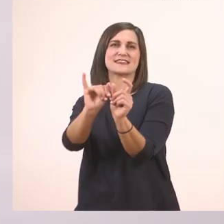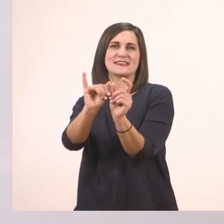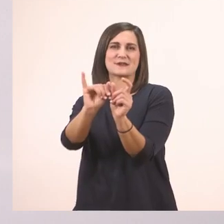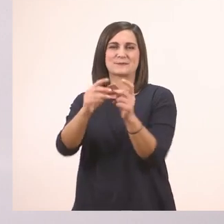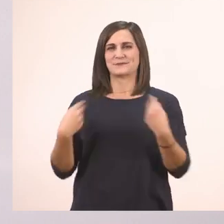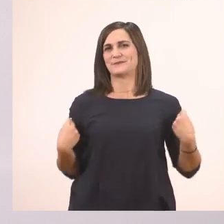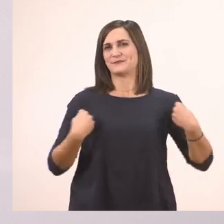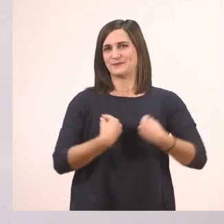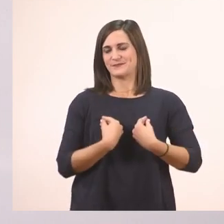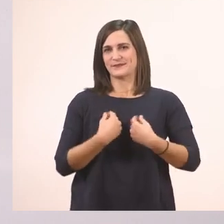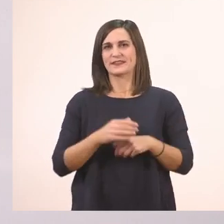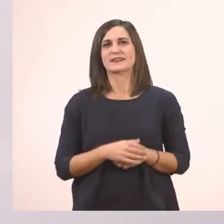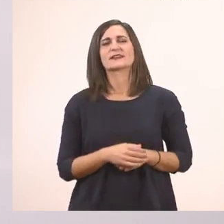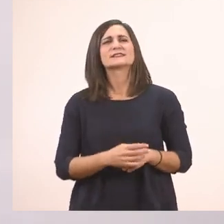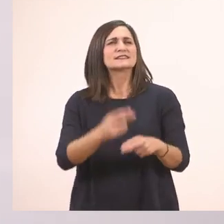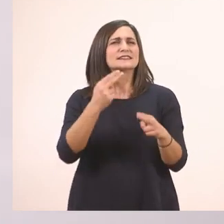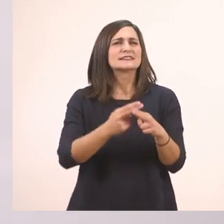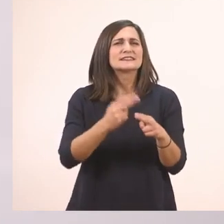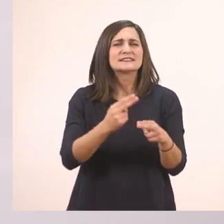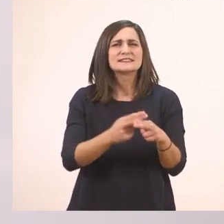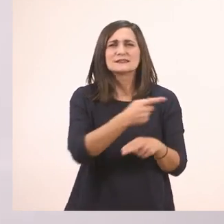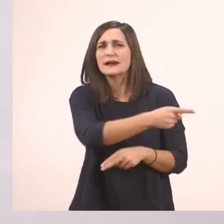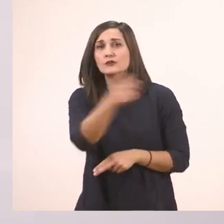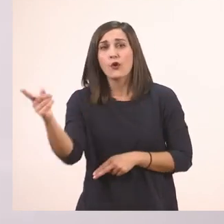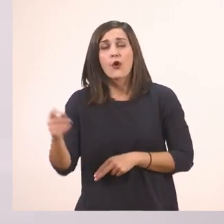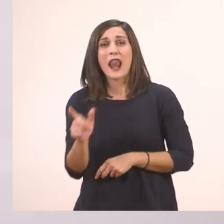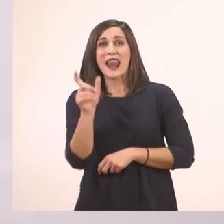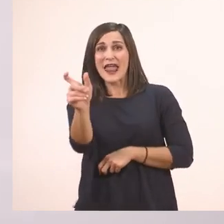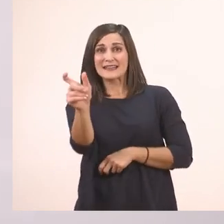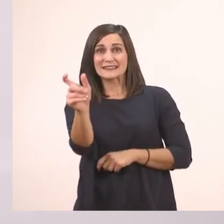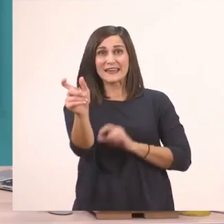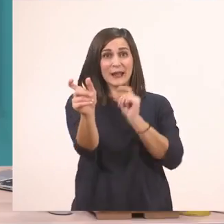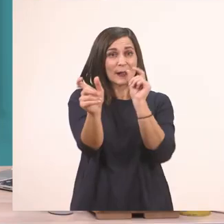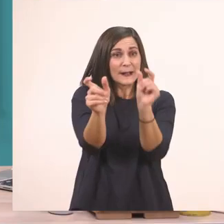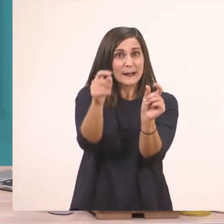Αυτό λοιπόν δεν το ξεχνάμε, όταν μπροστά από μία λεξούλα πάει η λεξούλα "το",